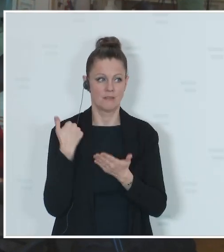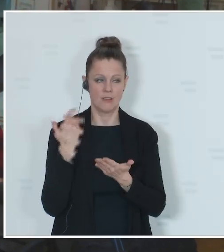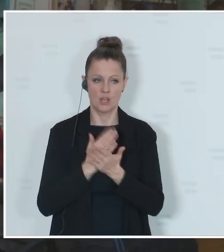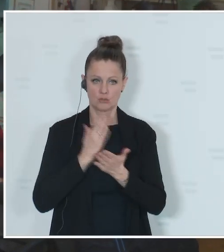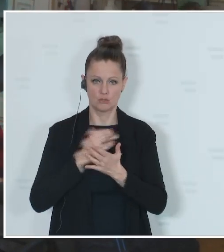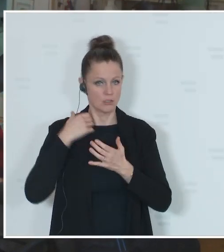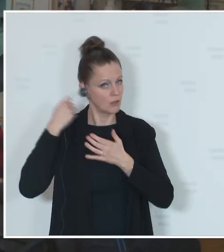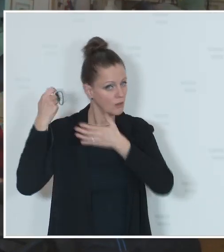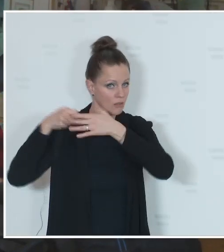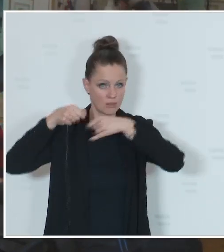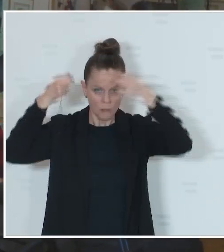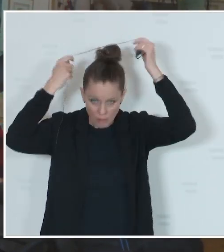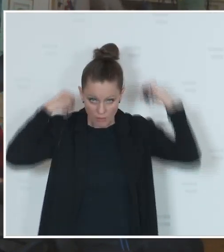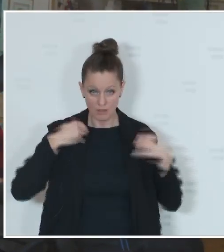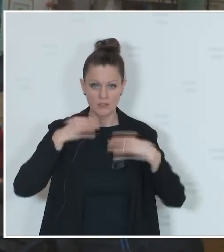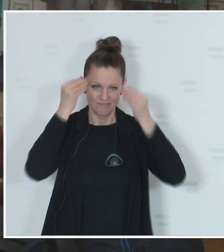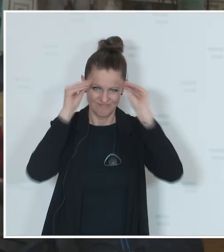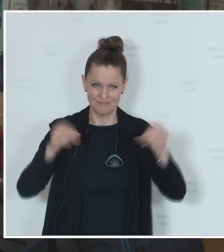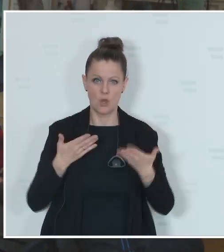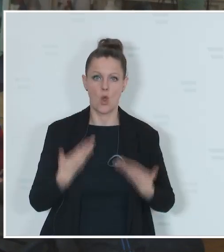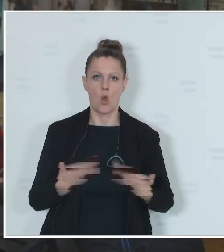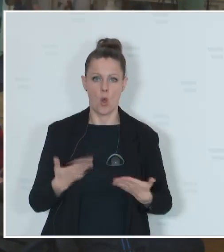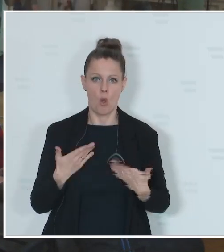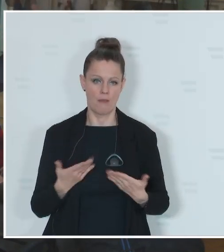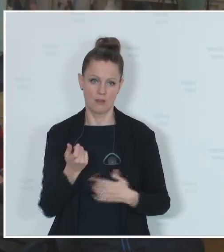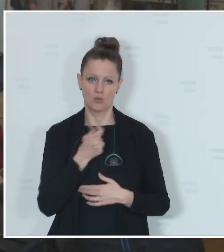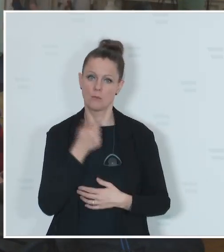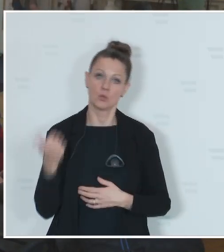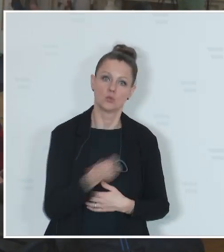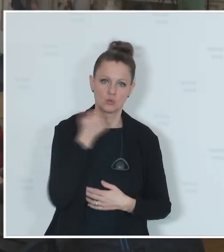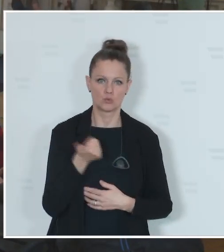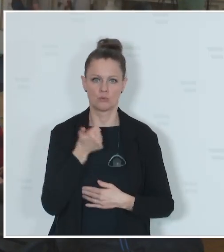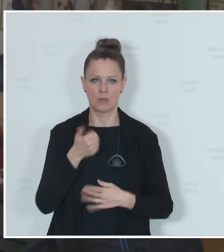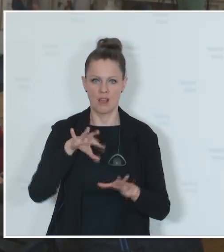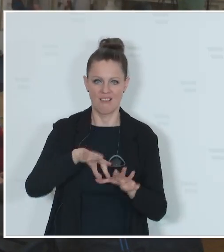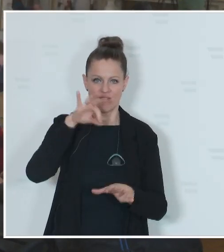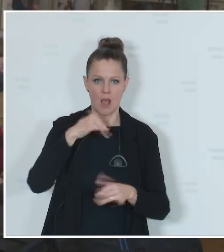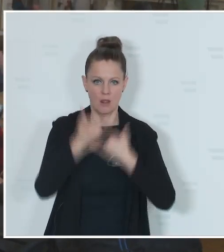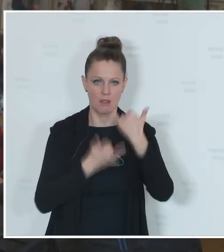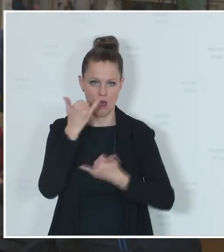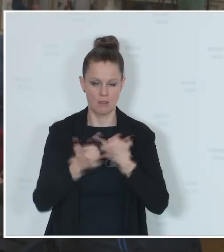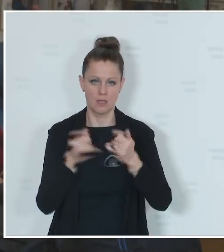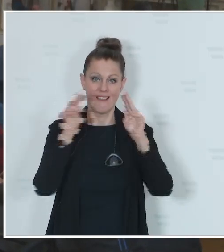dieses Jahr ein sogenanntes Super-Wahljahr haben. International, aber auch national.